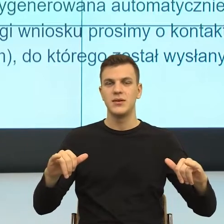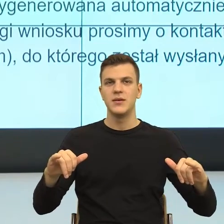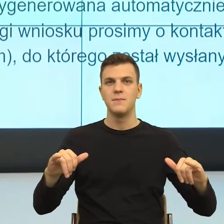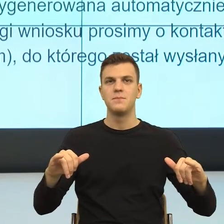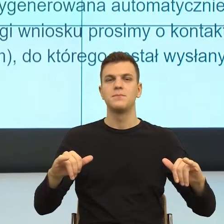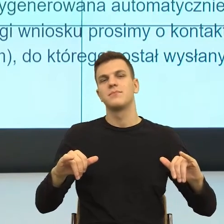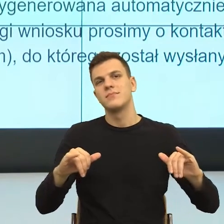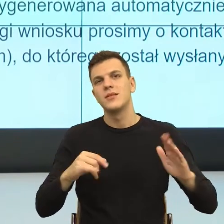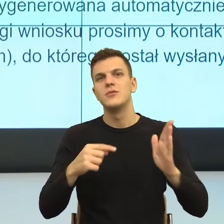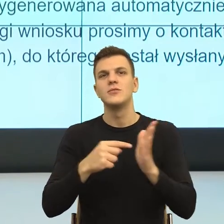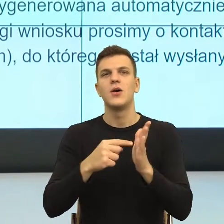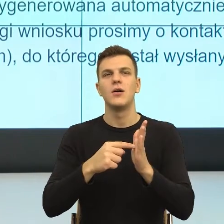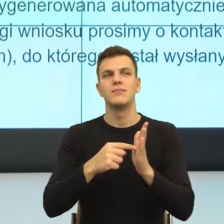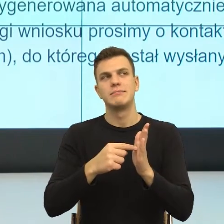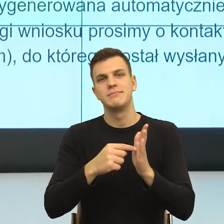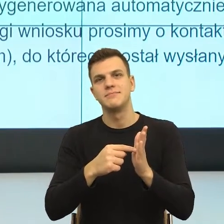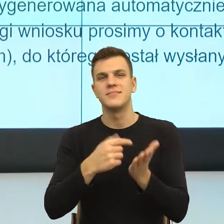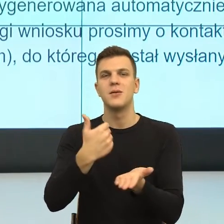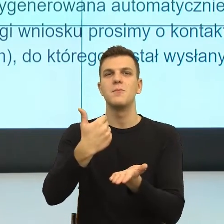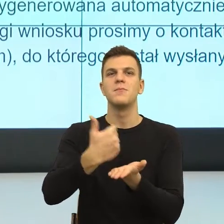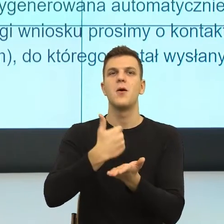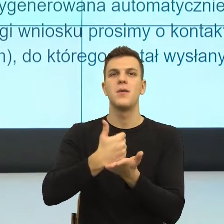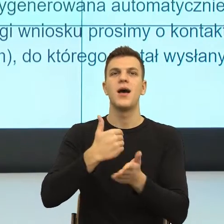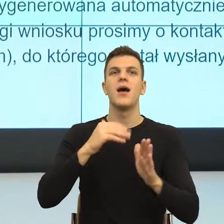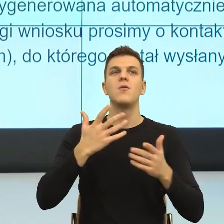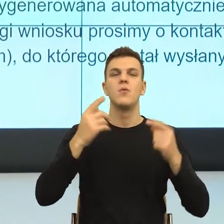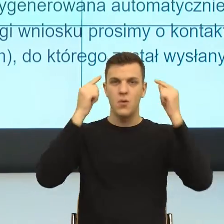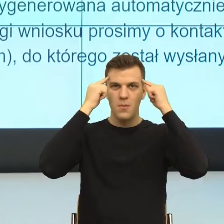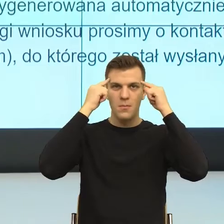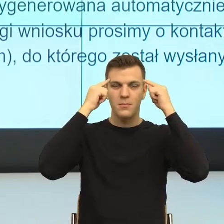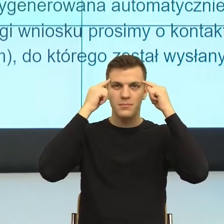potrzebuje wiedzieć, kto za tym stoi. Konstrukcje nieosobowe nas tego pozbawiają.